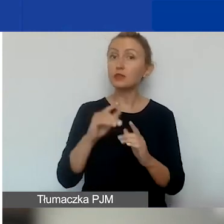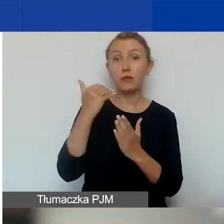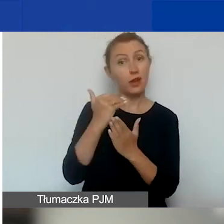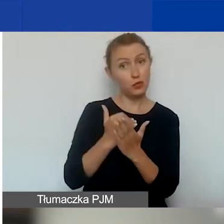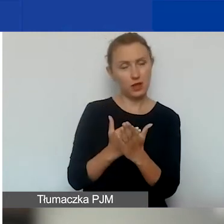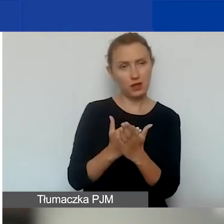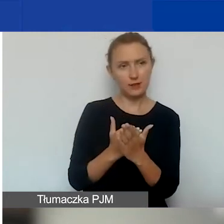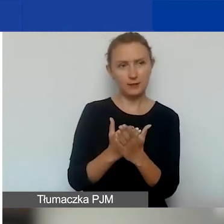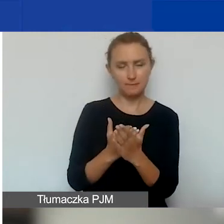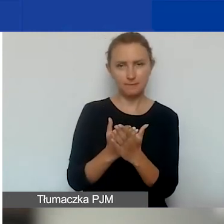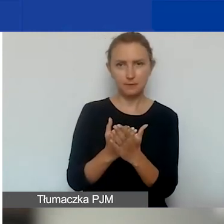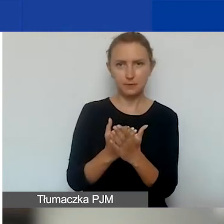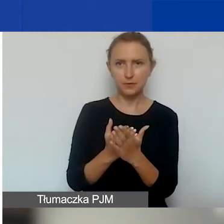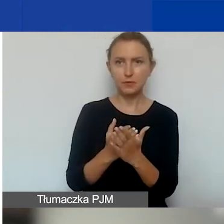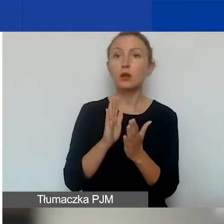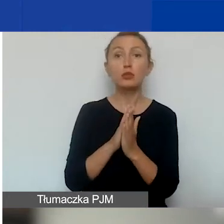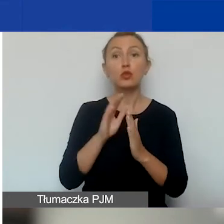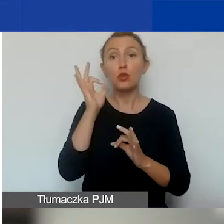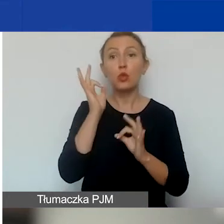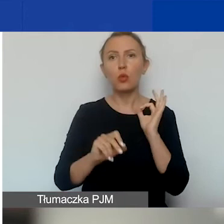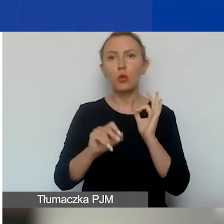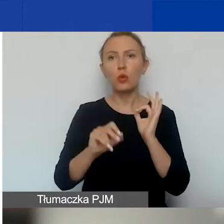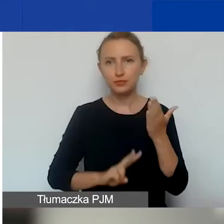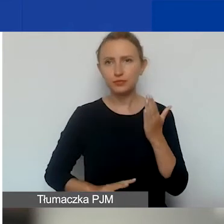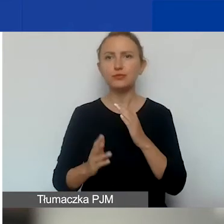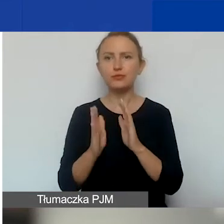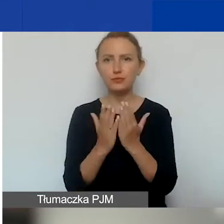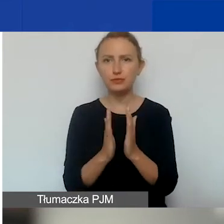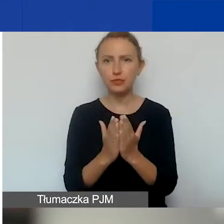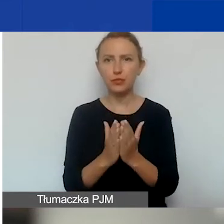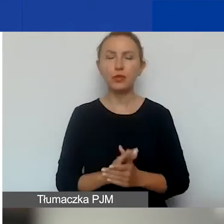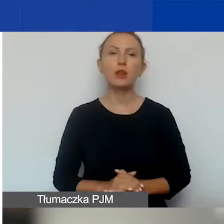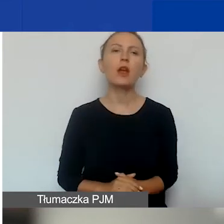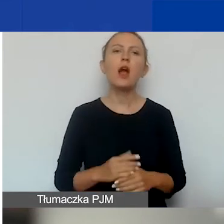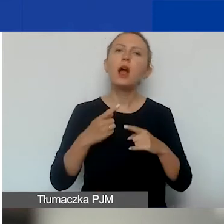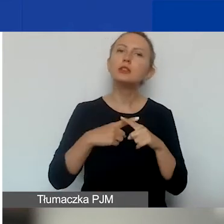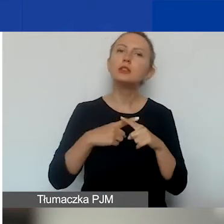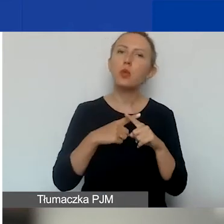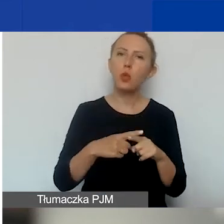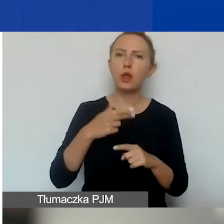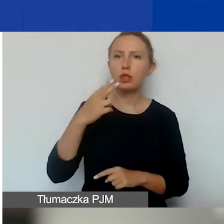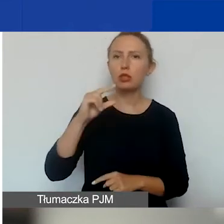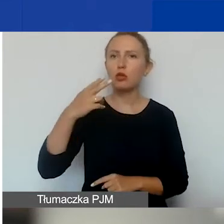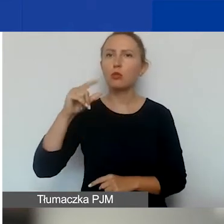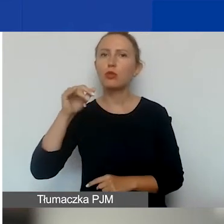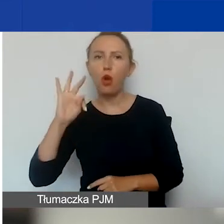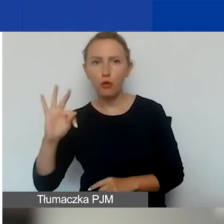proszę to też doczytać dobrze w podręczniku - spółki non-profit, koła gospodyń wiejskich,